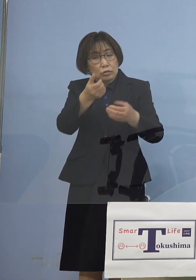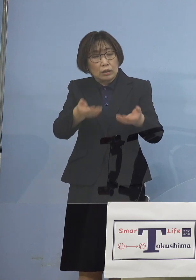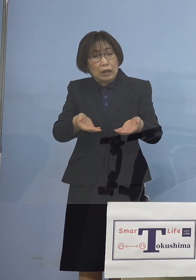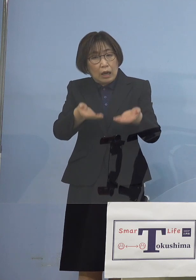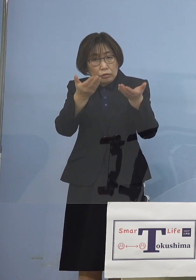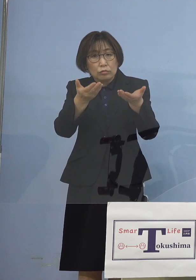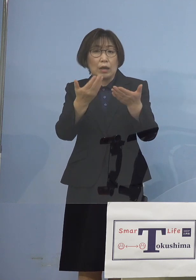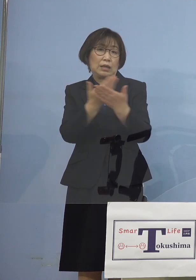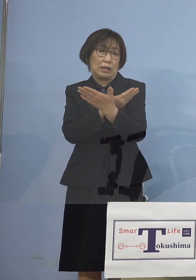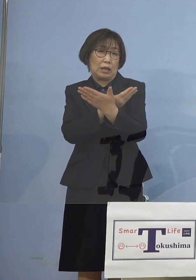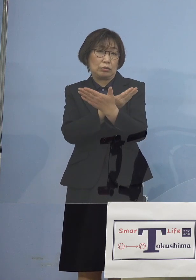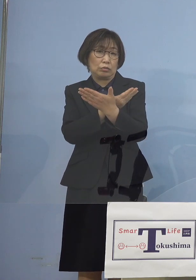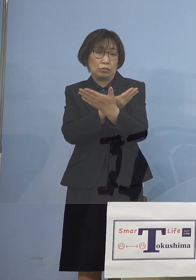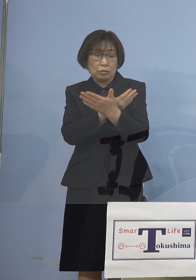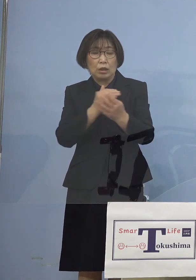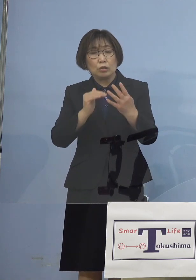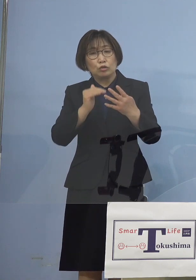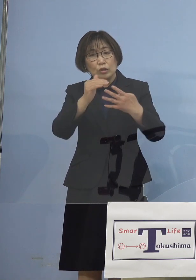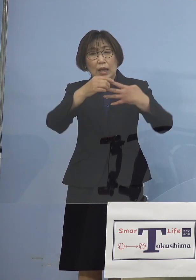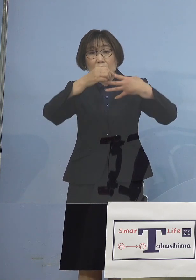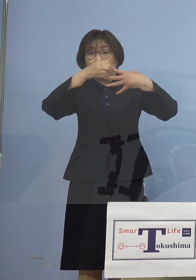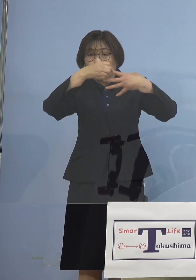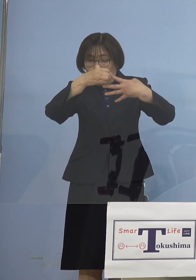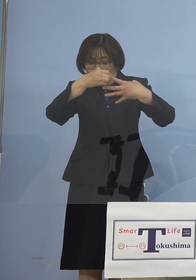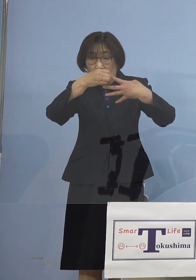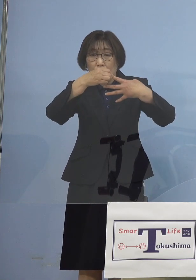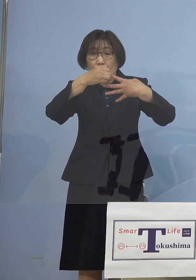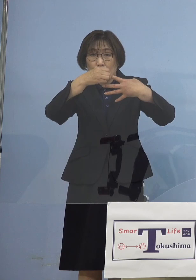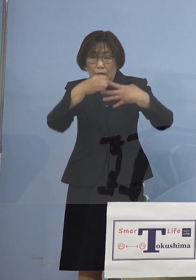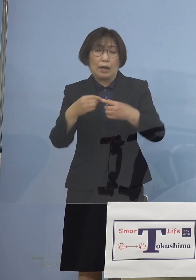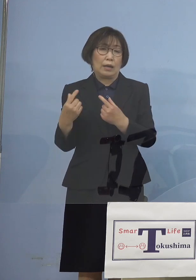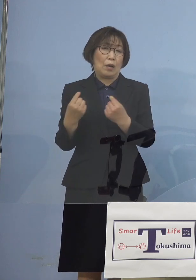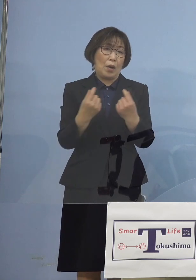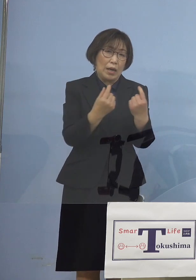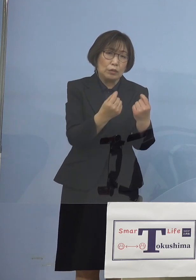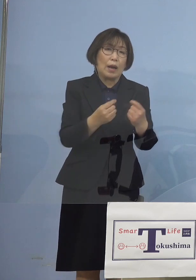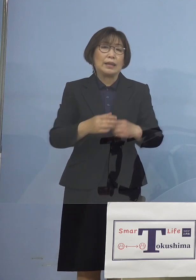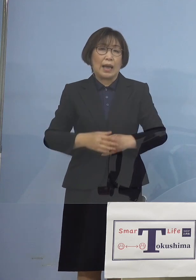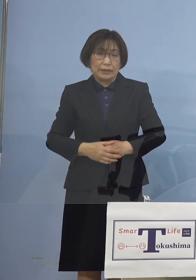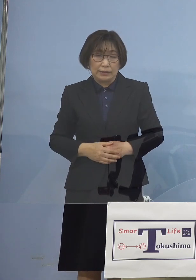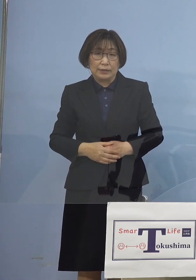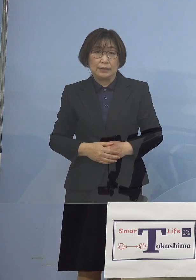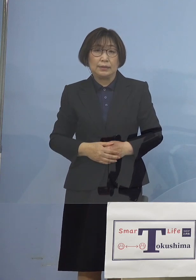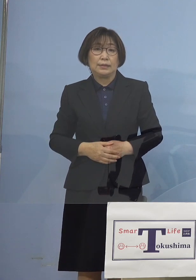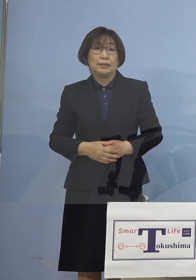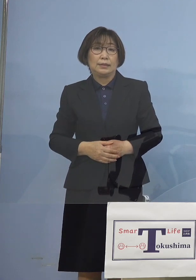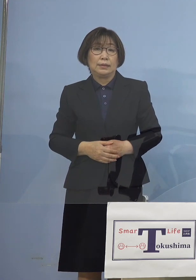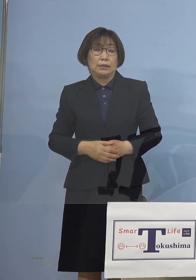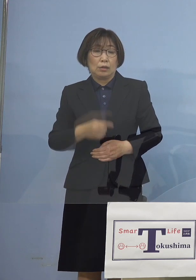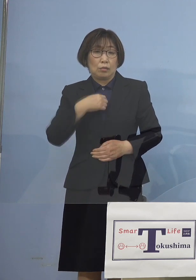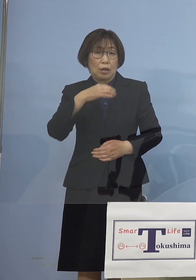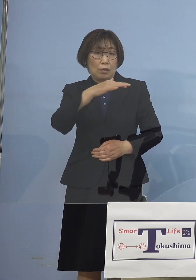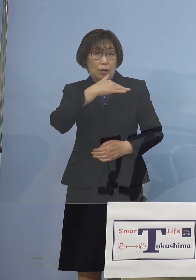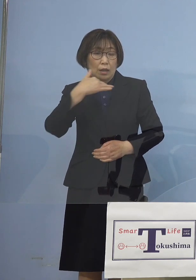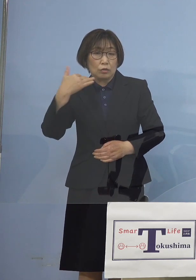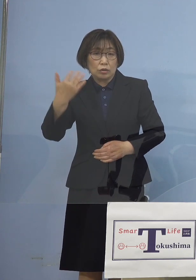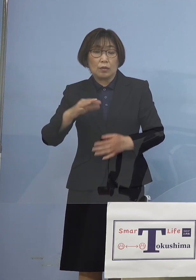ステージ4であることには 変わりはないところでもありますので 我々としては 引き続き臨戦態勢